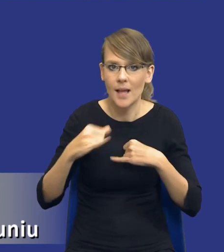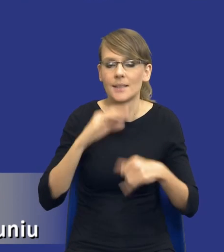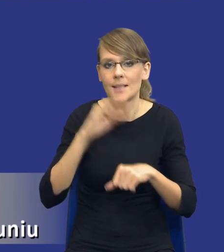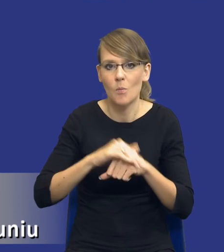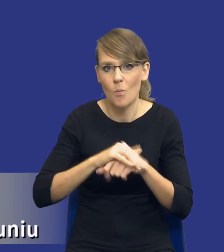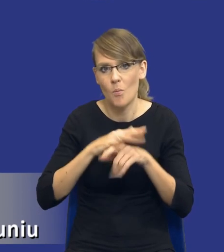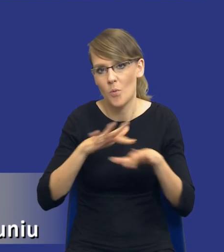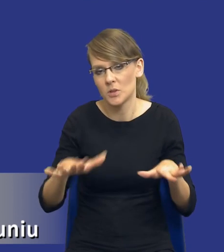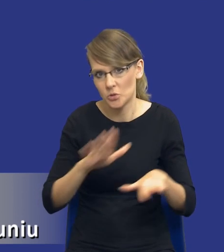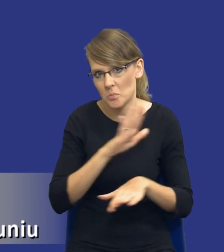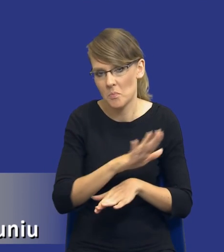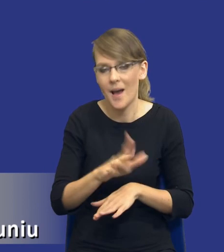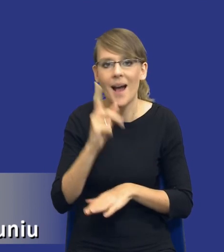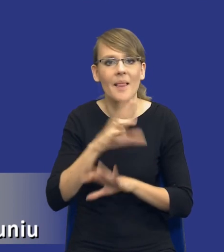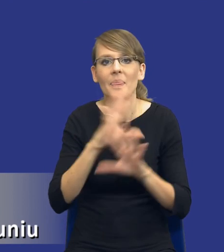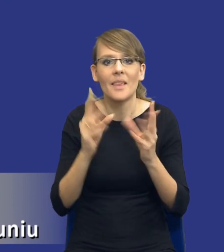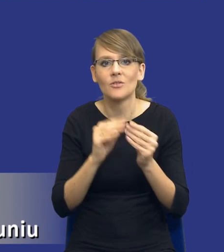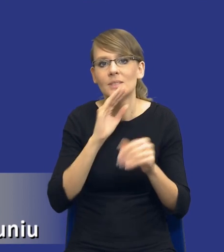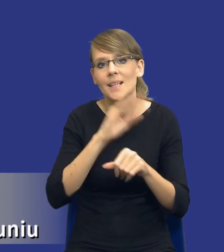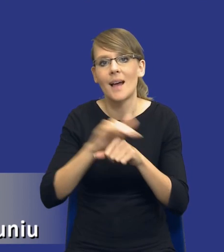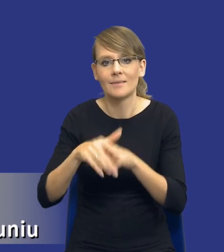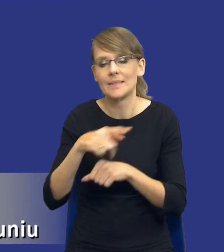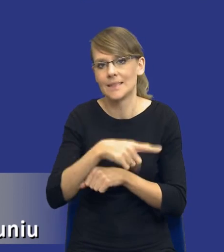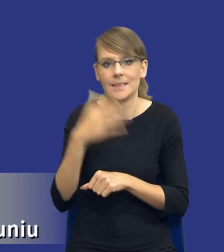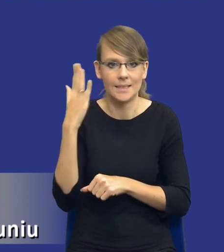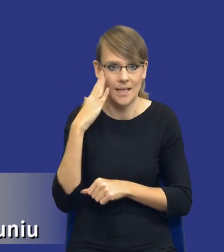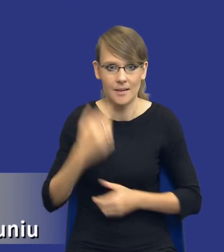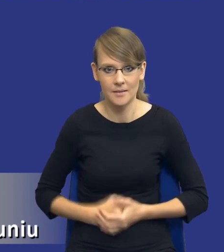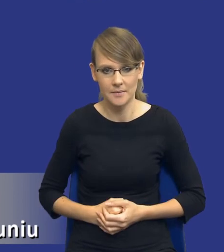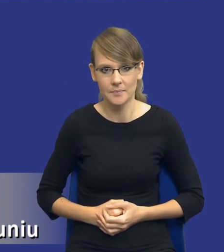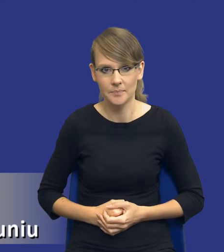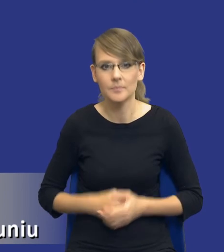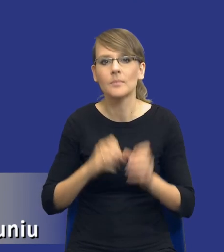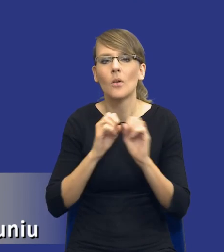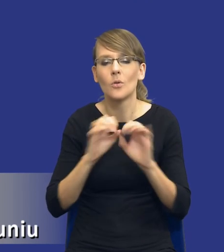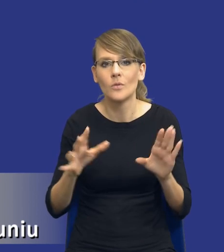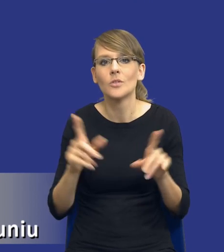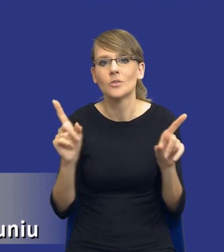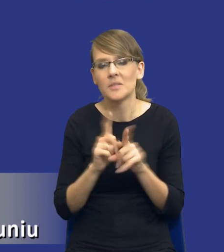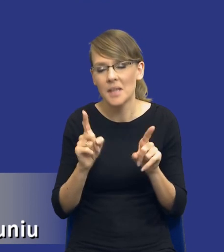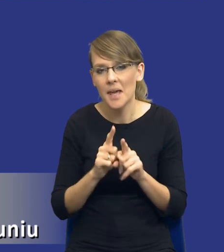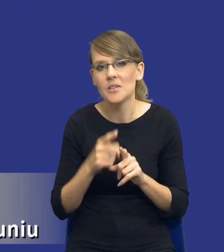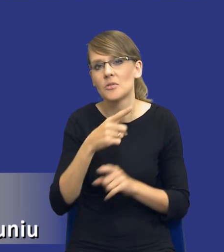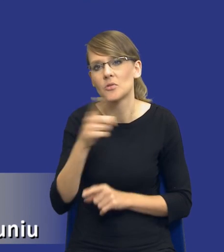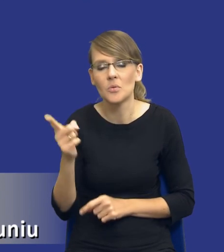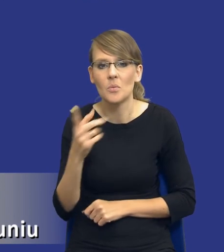Jednak nie wszyscy zamawiający znają tego typu instrumenty. No i oczywiście pojawiają się też głosy, w których też się pojawiły po ostatniej